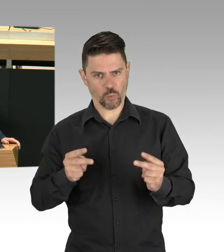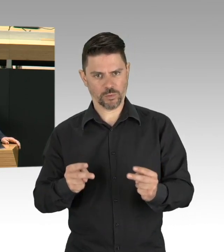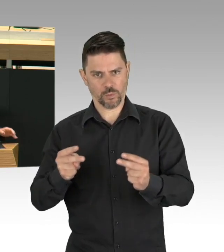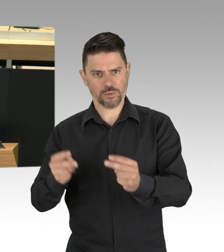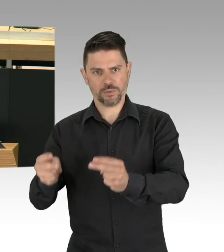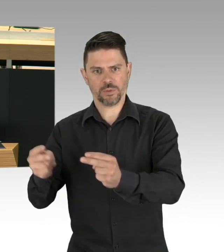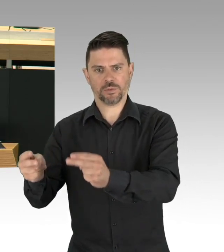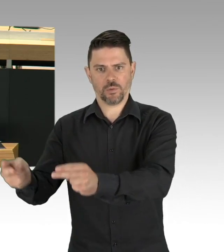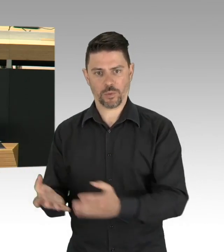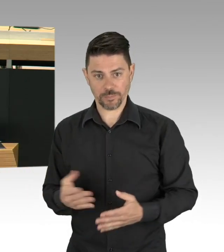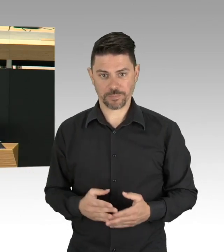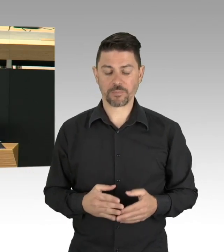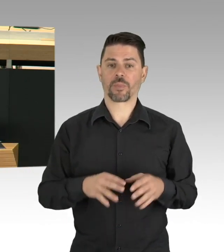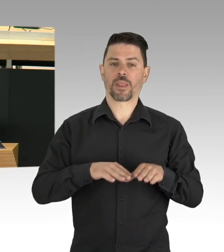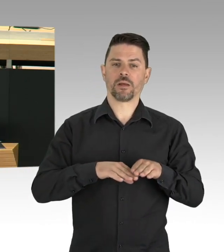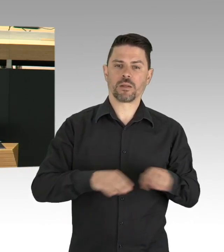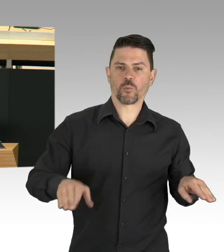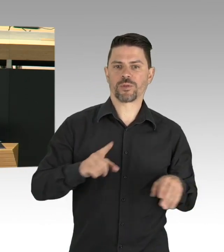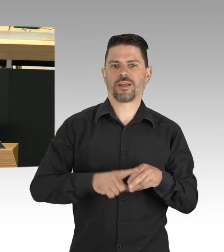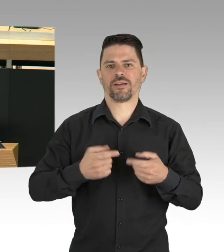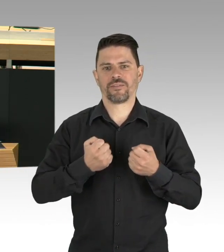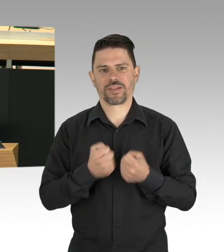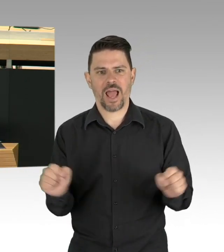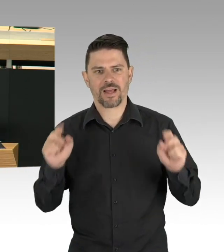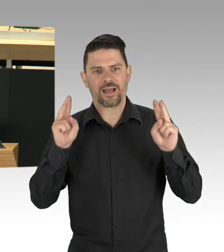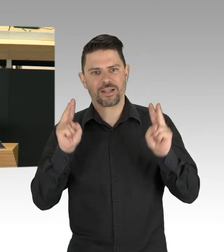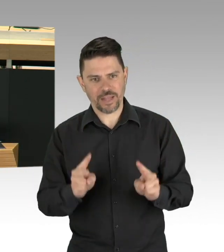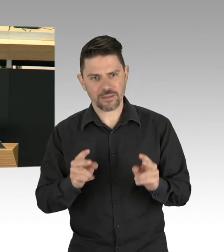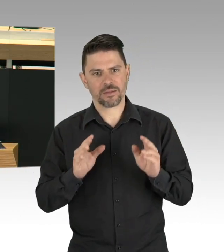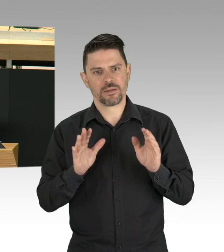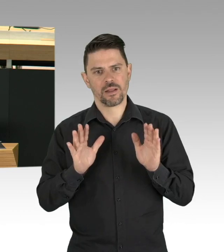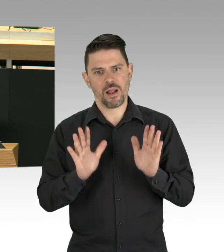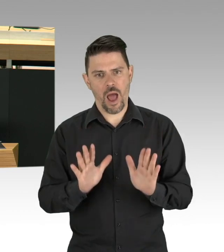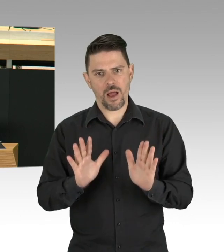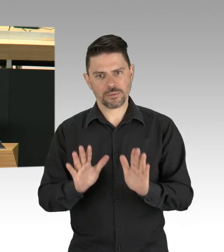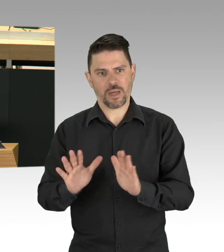mit Leuten aus der Medizin und Gesundheitswissenschaft, aber auch der Soziologie, der Psychologie,